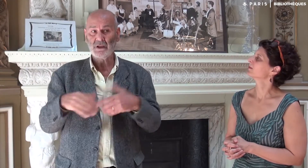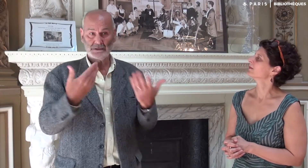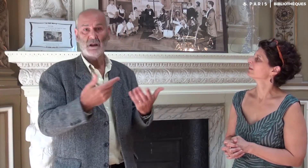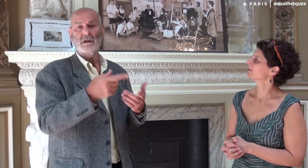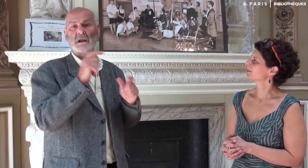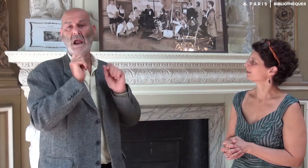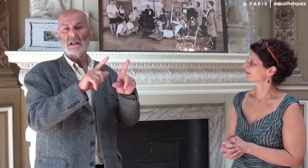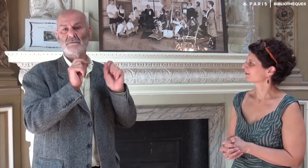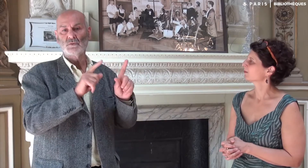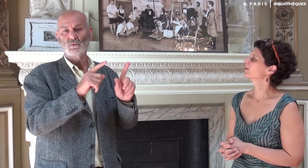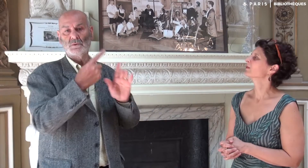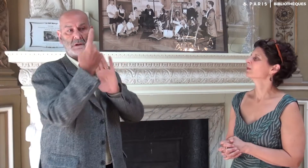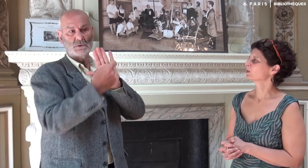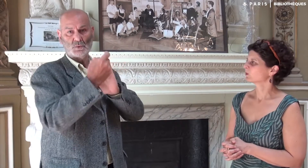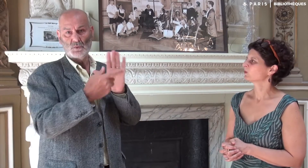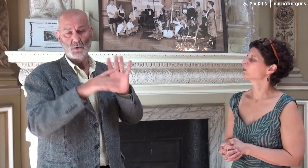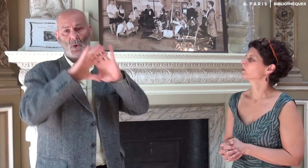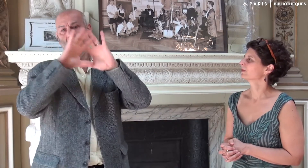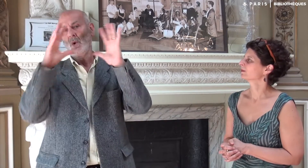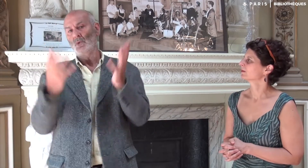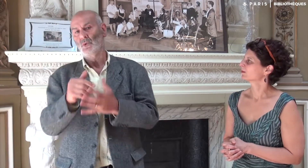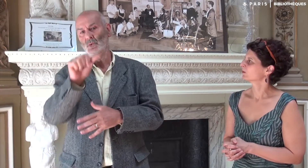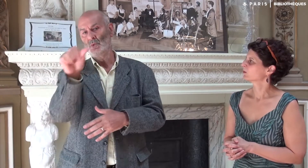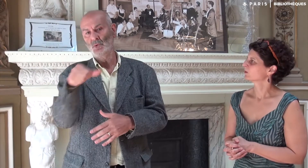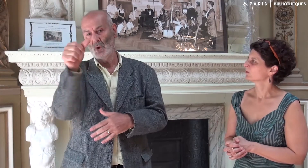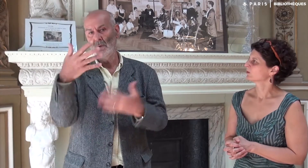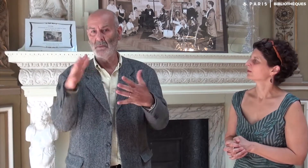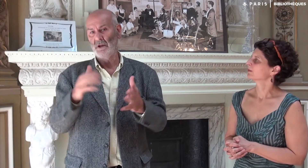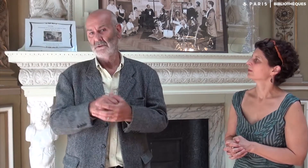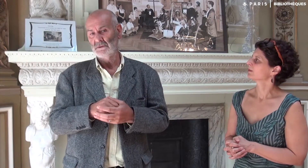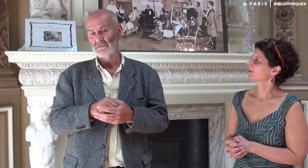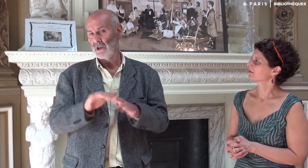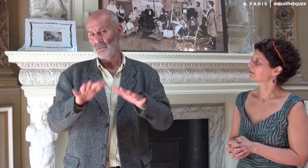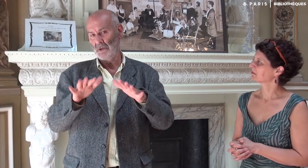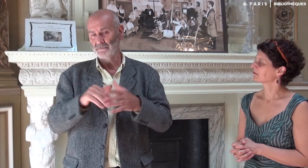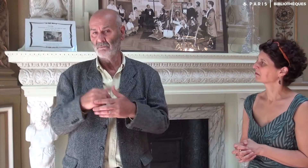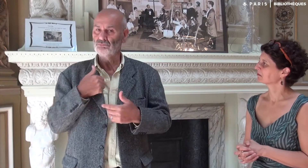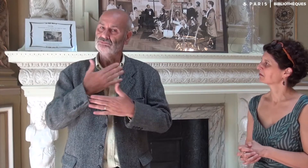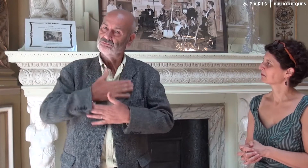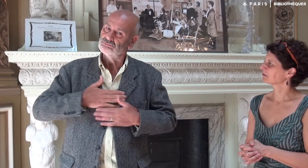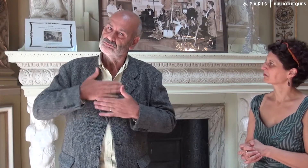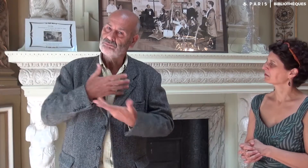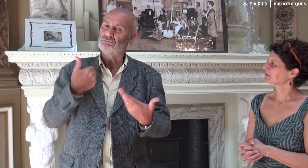Puis elle m’a interviewé pendant environ une heure. Cela m’a fait plaisir.